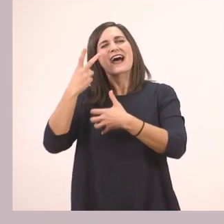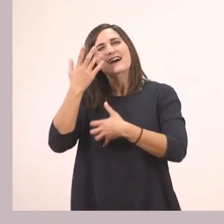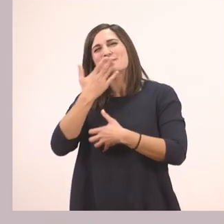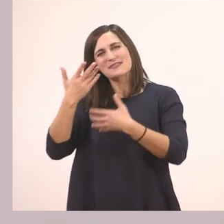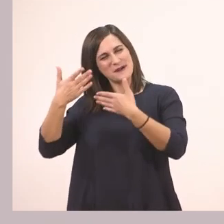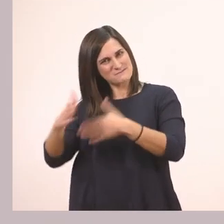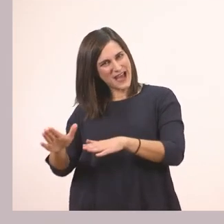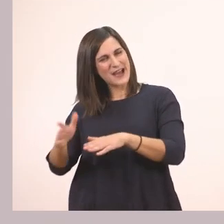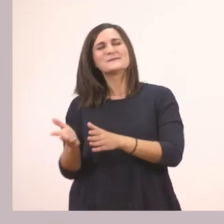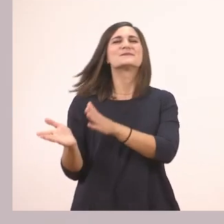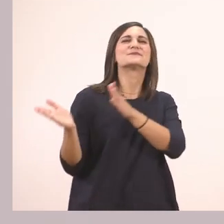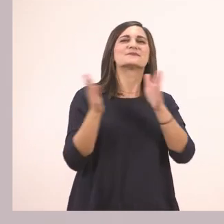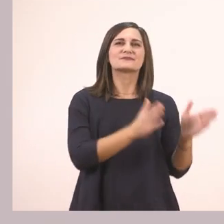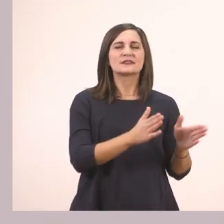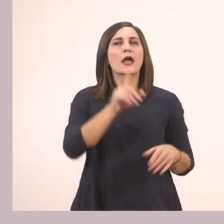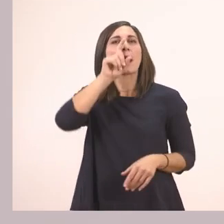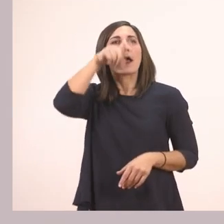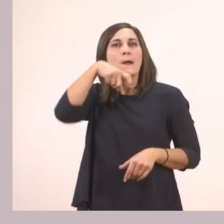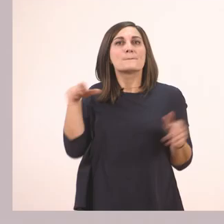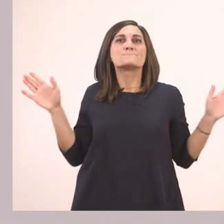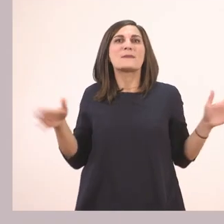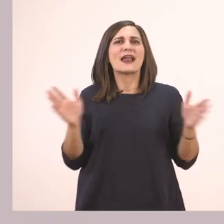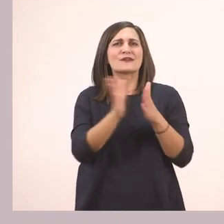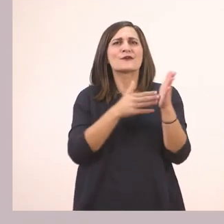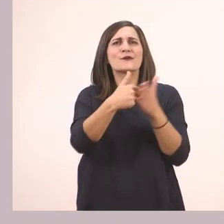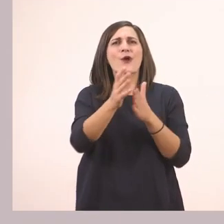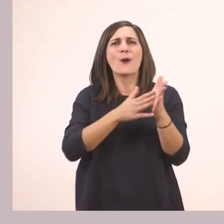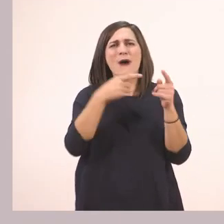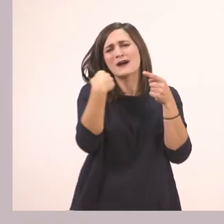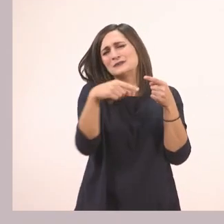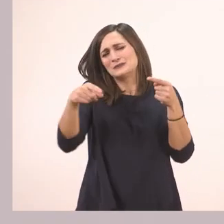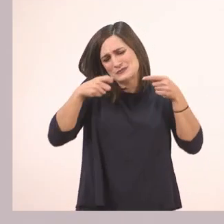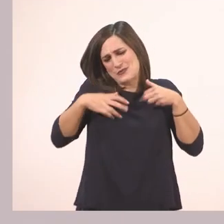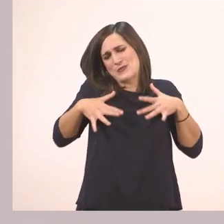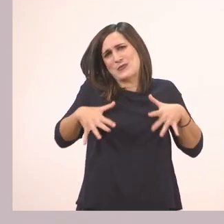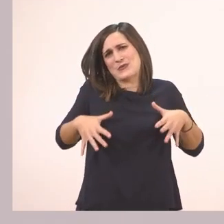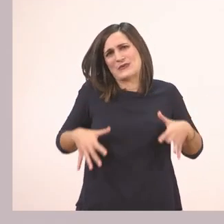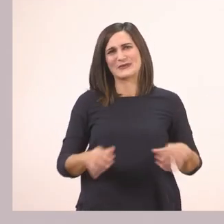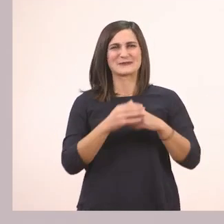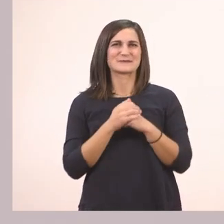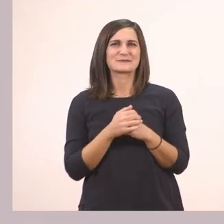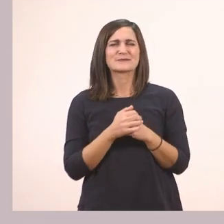και τον παπαγάλο! Πολύχρωμος παπαγάλος! Τι άλλο μπορούμε να δούμε στην εικόνα;